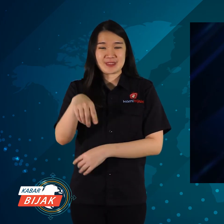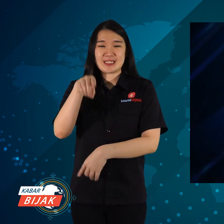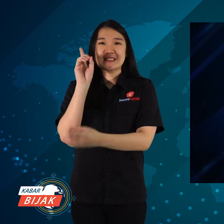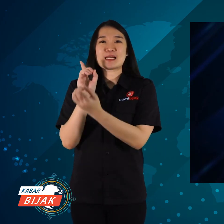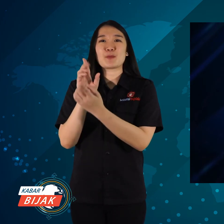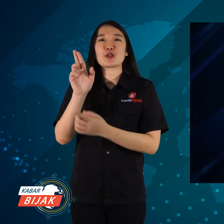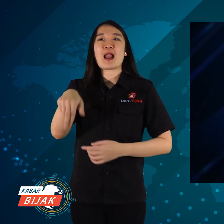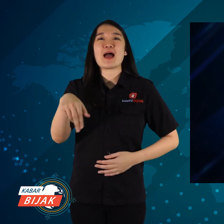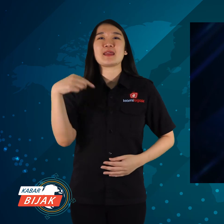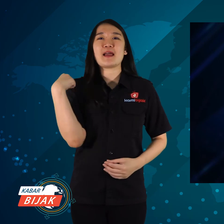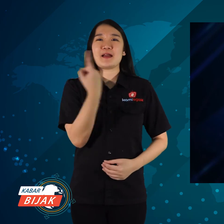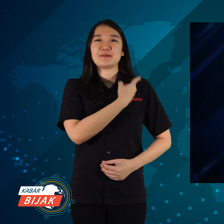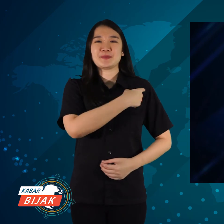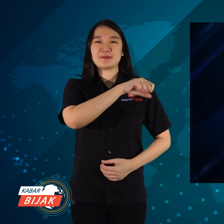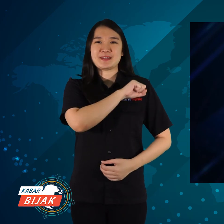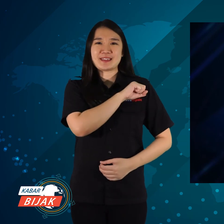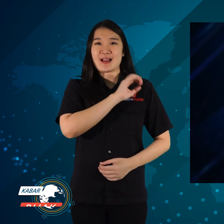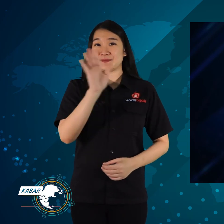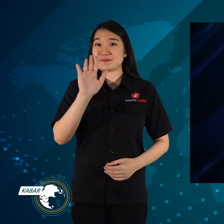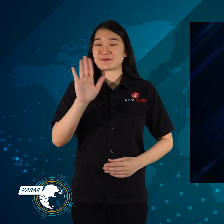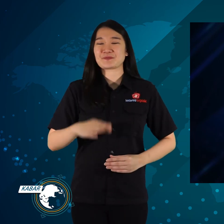Sampai ketemu lagi di KamiBijak.